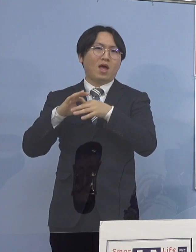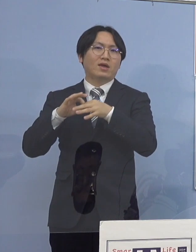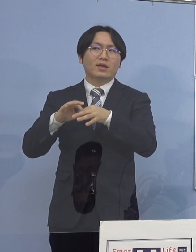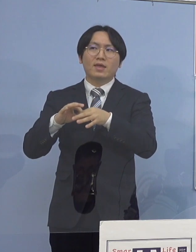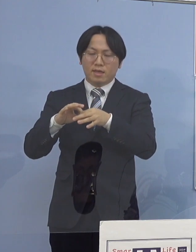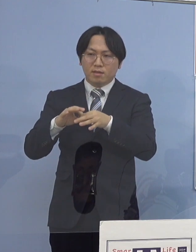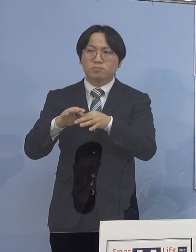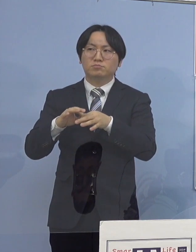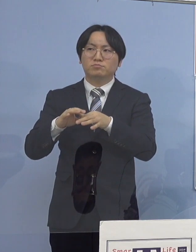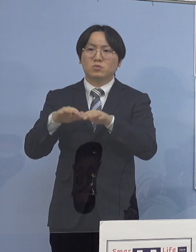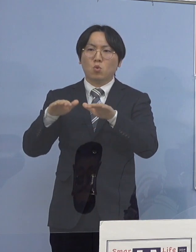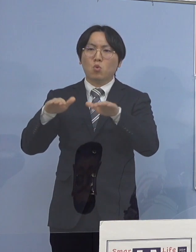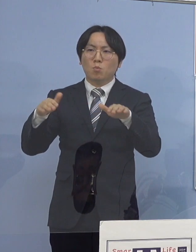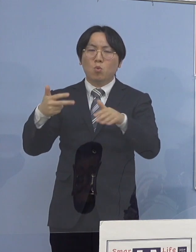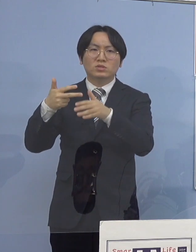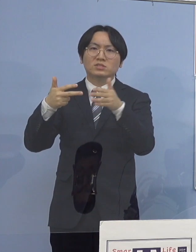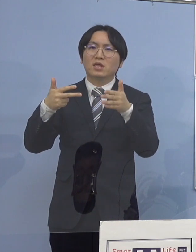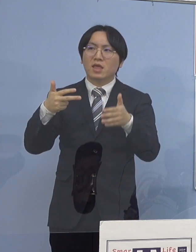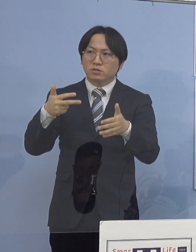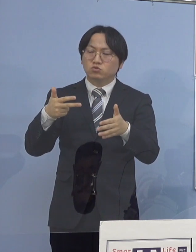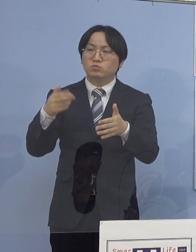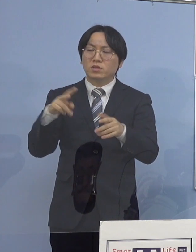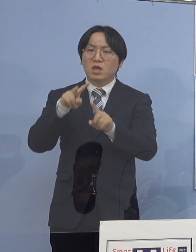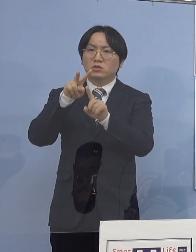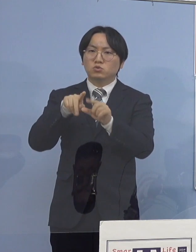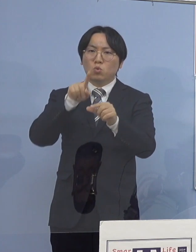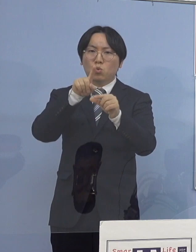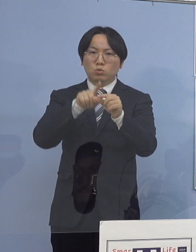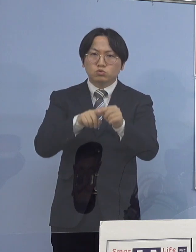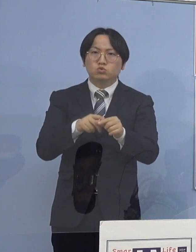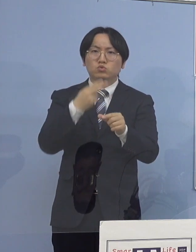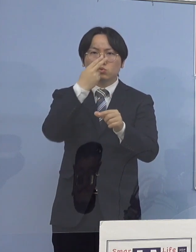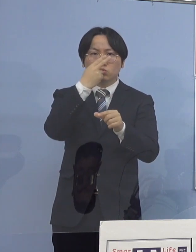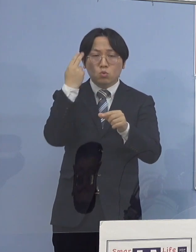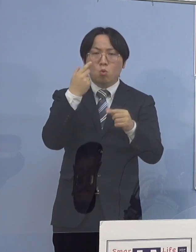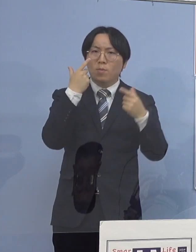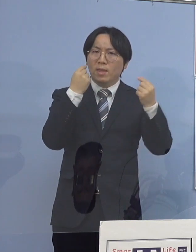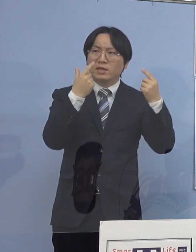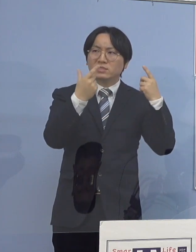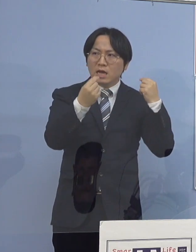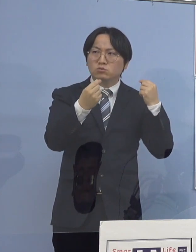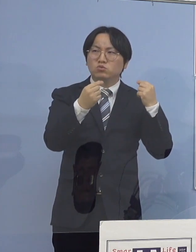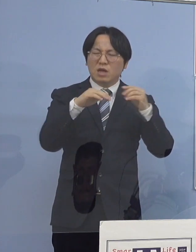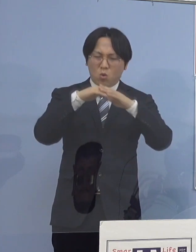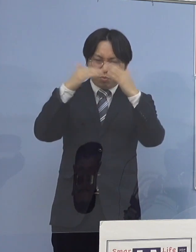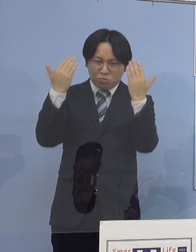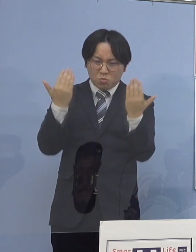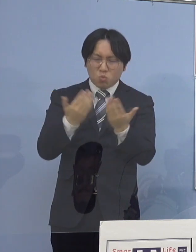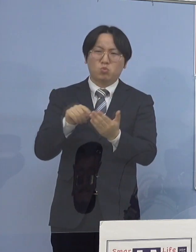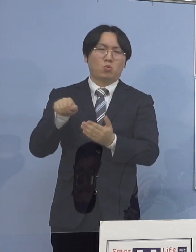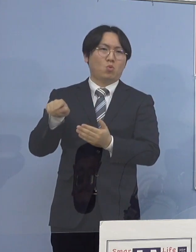あるいは小、中、高、大学が ほとんどということなんですね